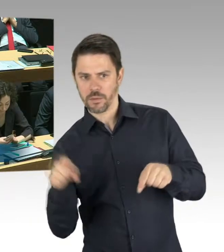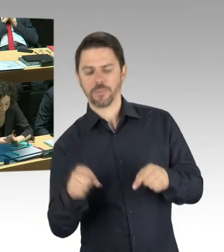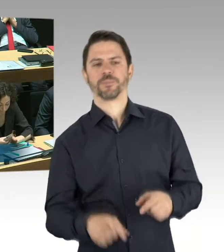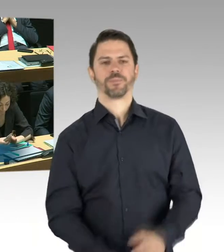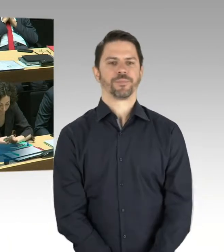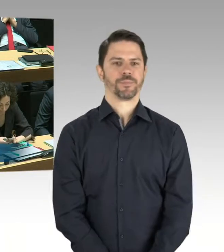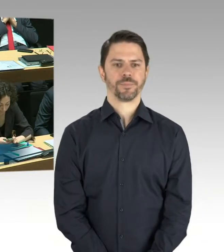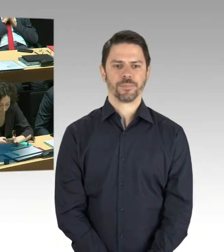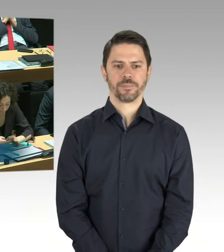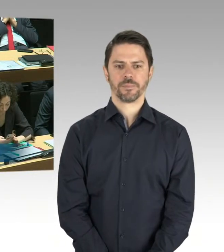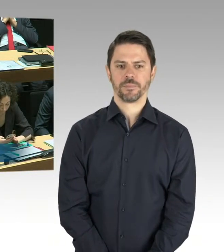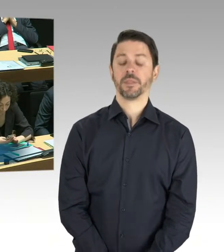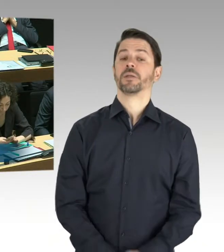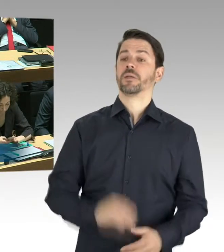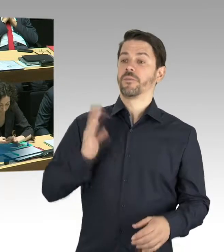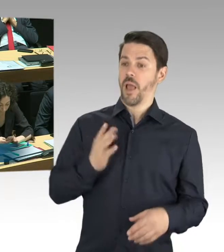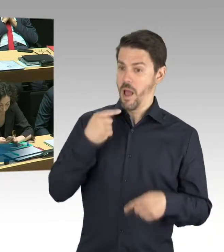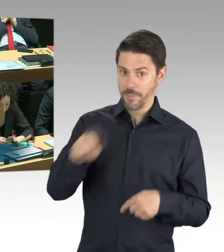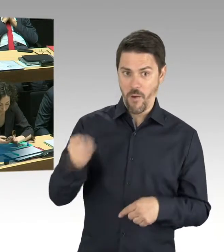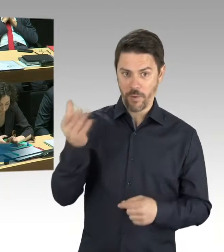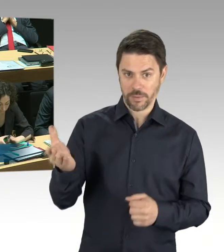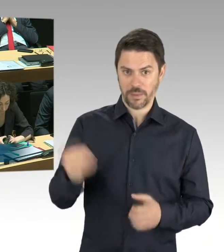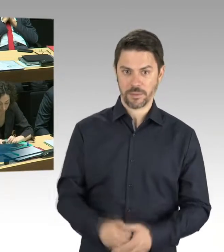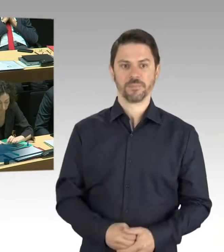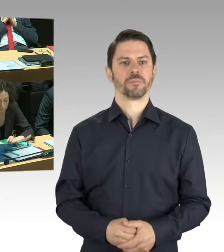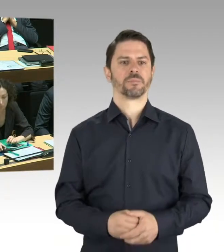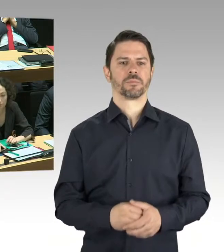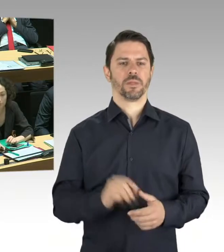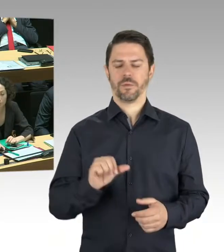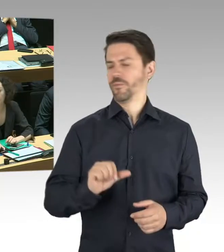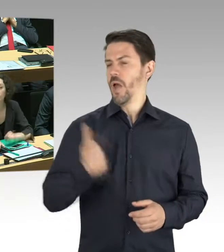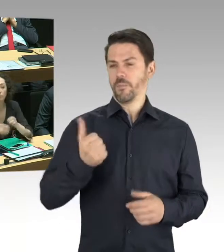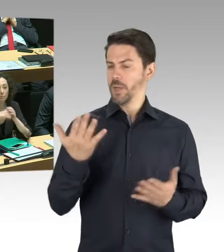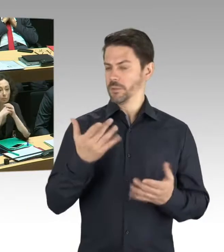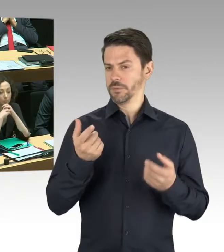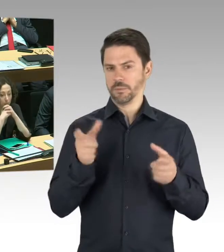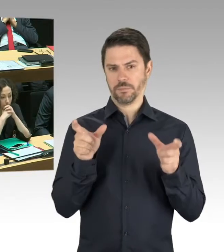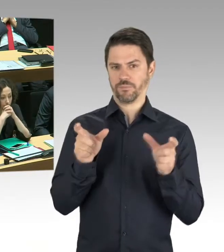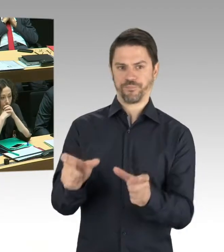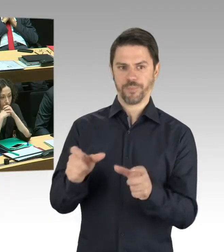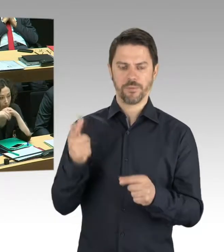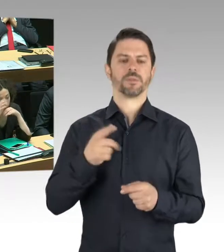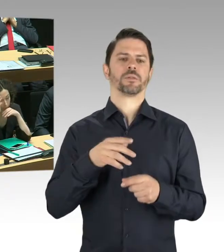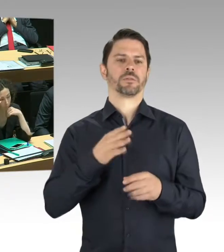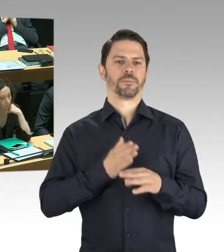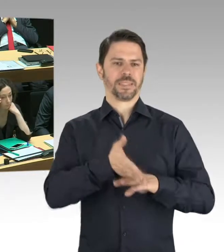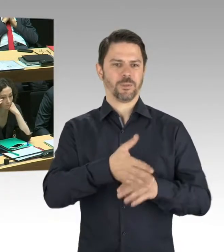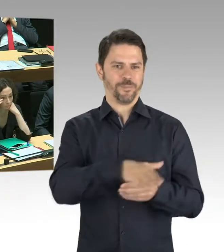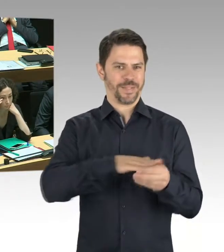zurzeit nicht betreten. Es sind auch einige Bereiche betroffen, wo MitarbeiterInnen arbeiten. Das ist auch Teil der Untersuchung.